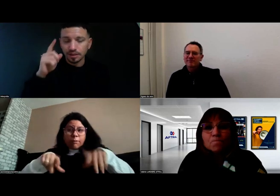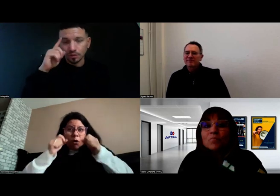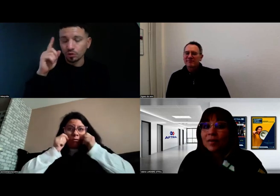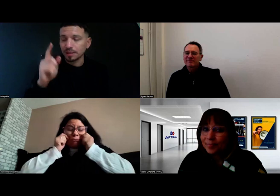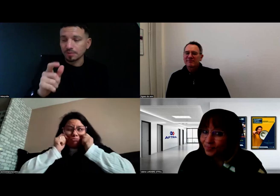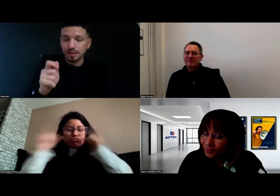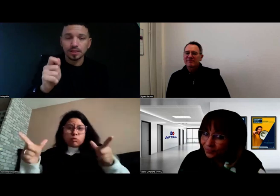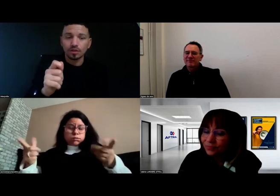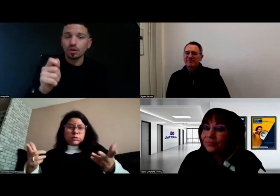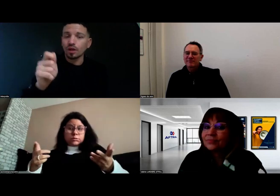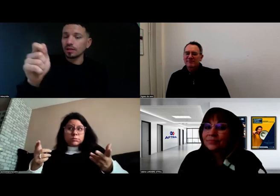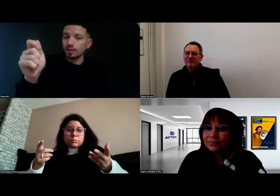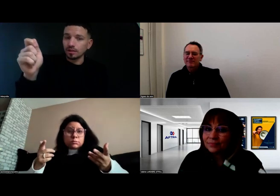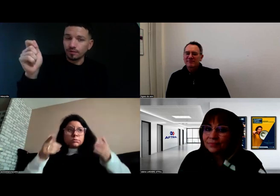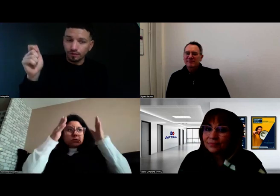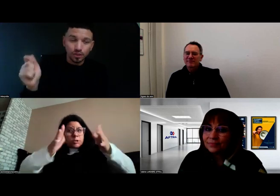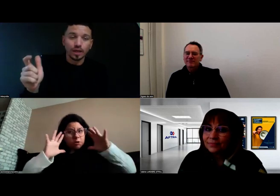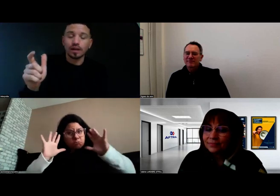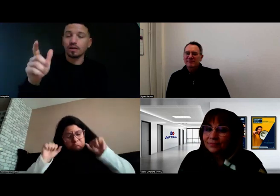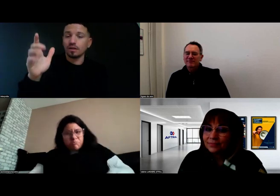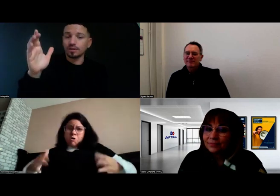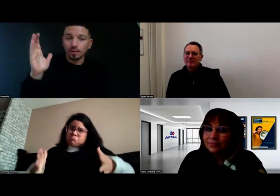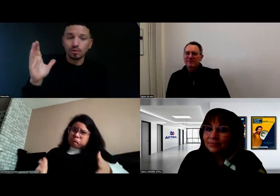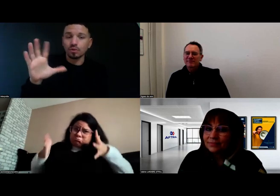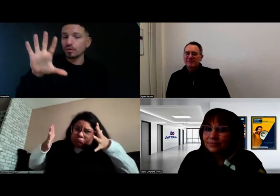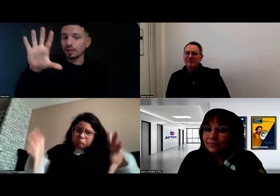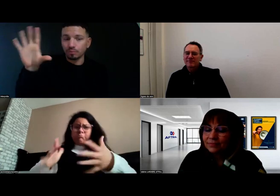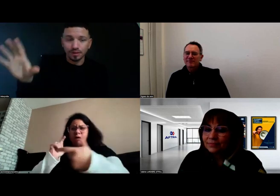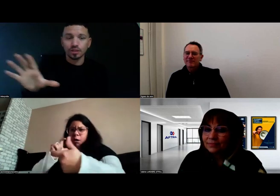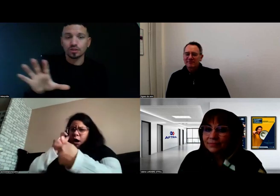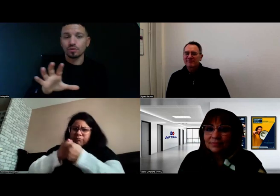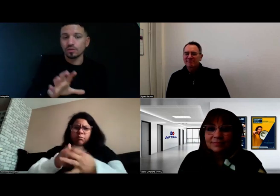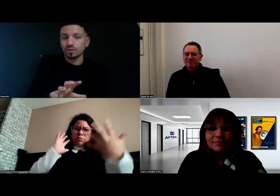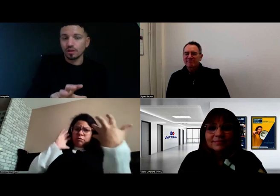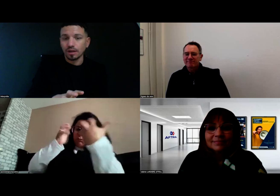Il utilisait des éléments visuels, des tableaux, il pointait les choses,